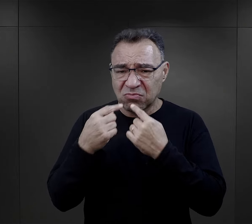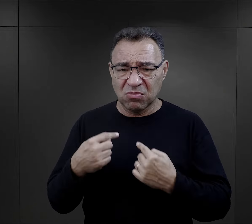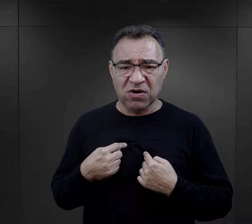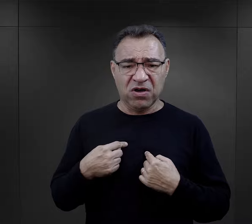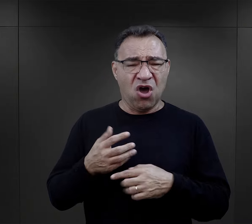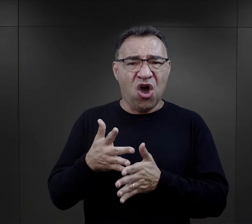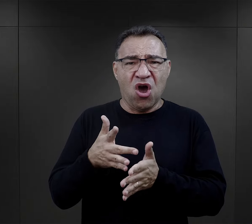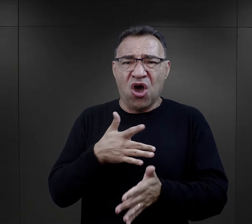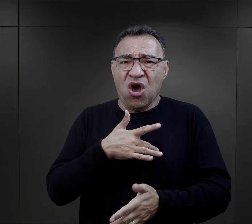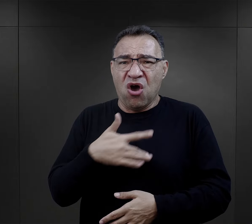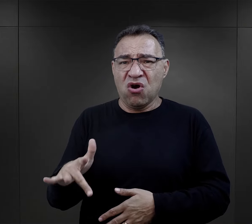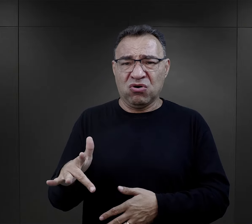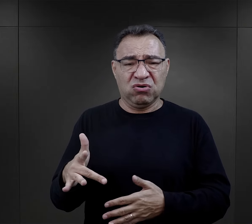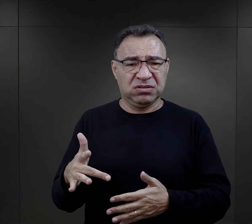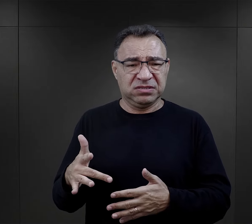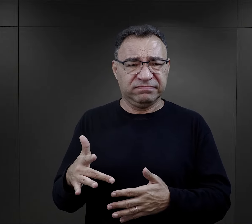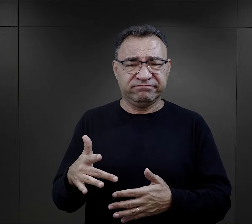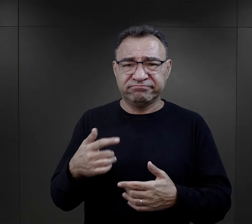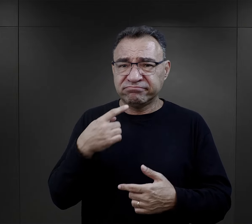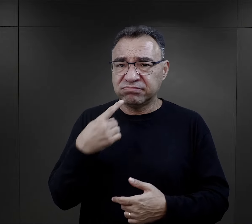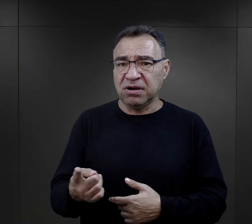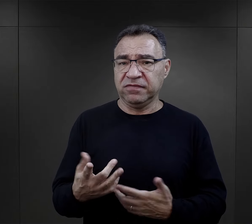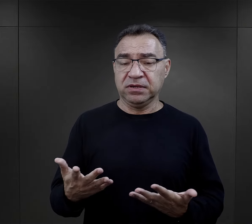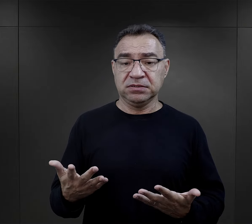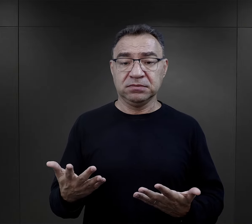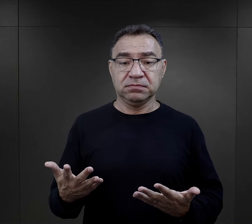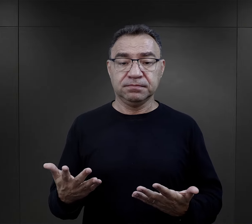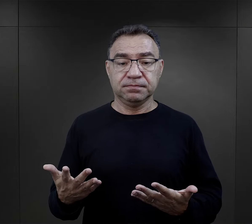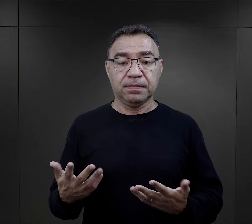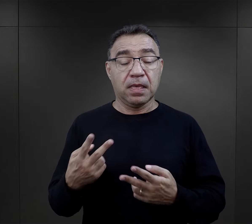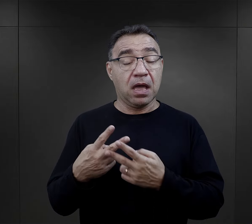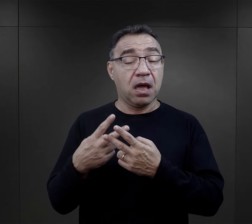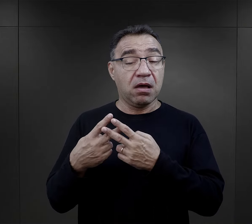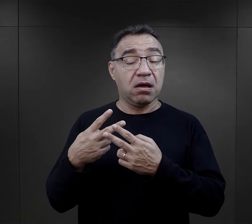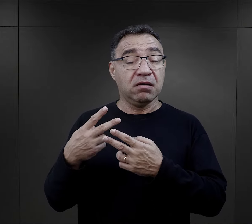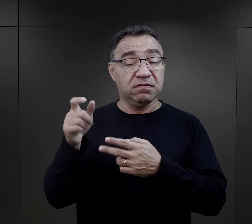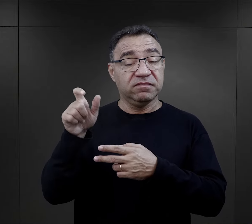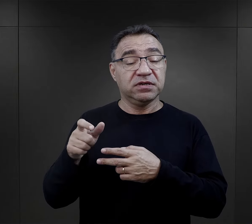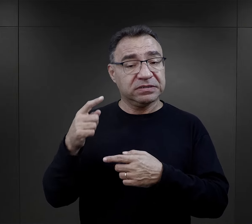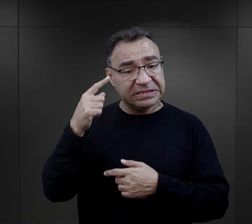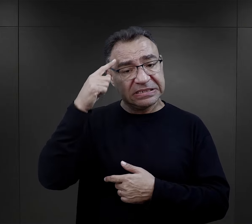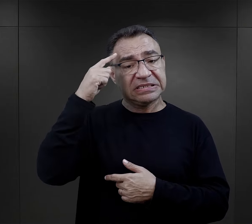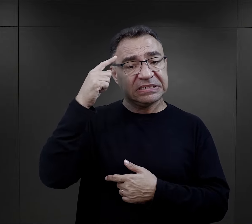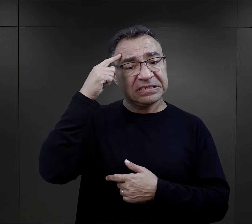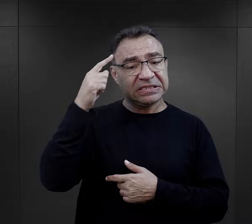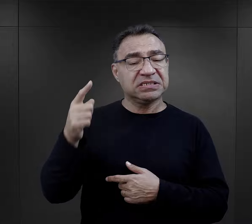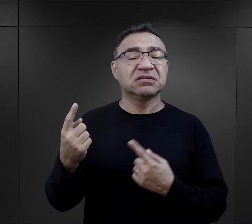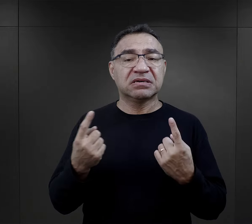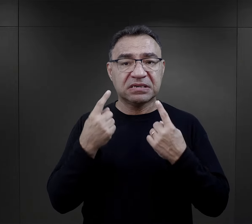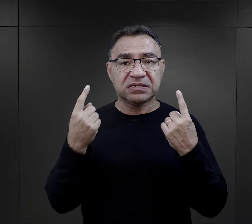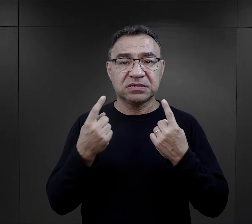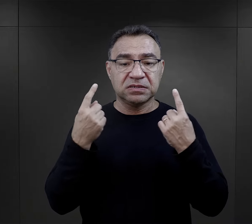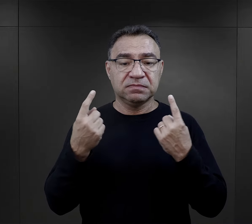w taki okrutny sposób się wyrazić. Więzień ten po latach wspominając to wydarzenie